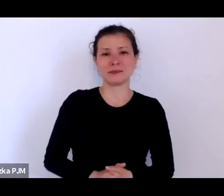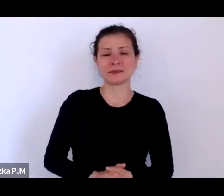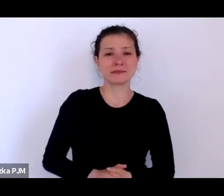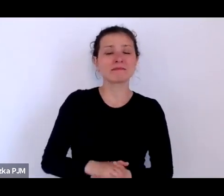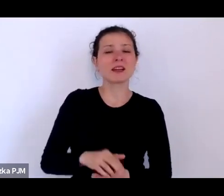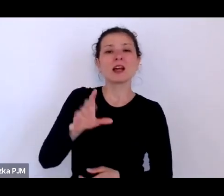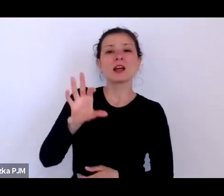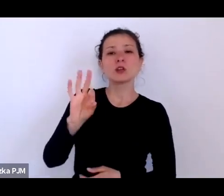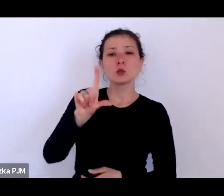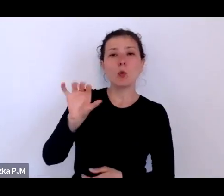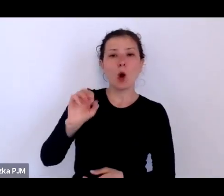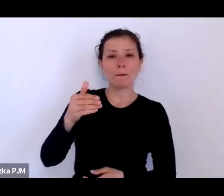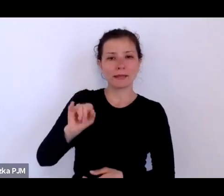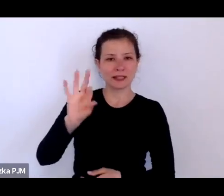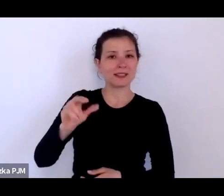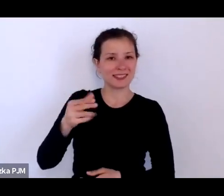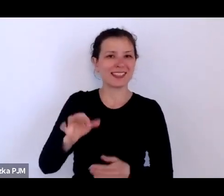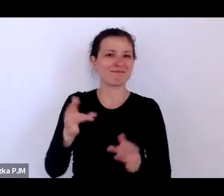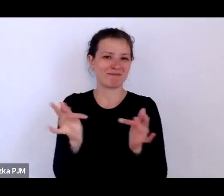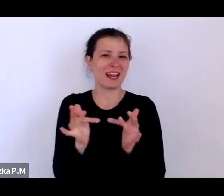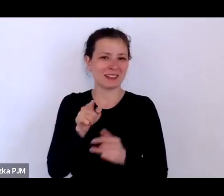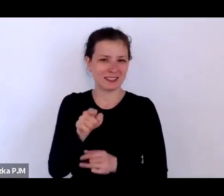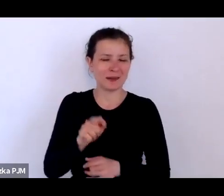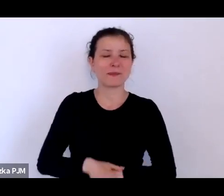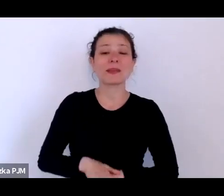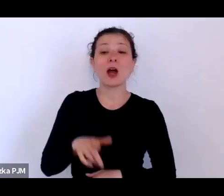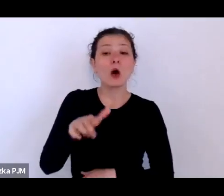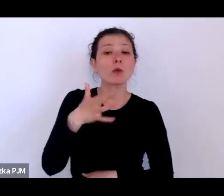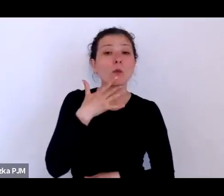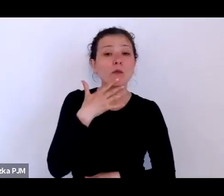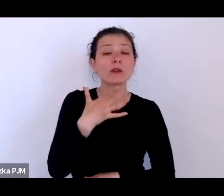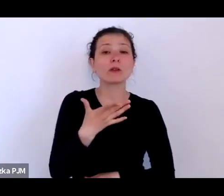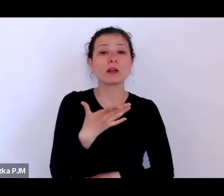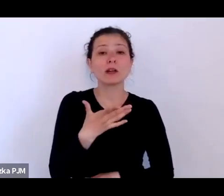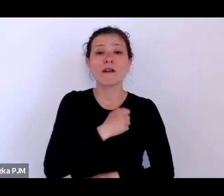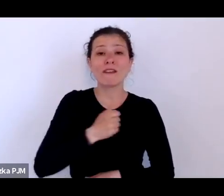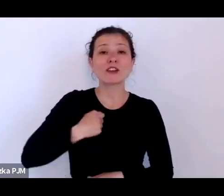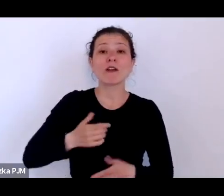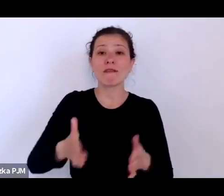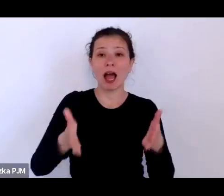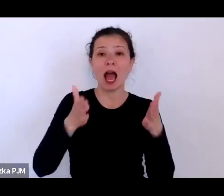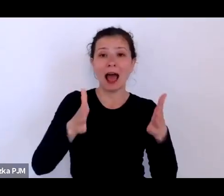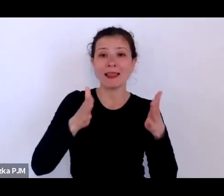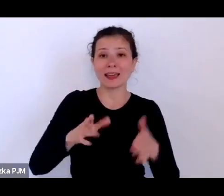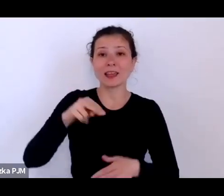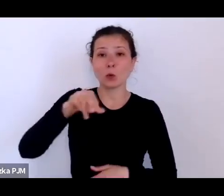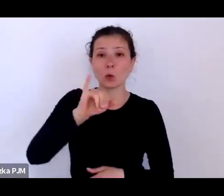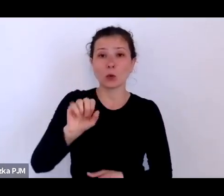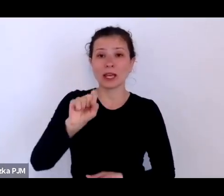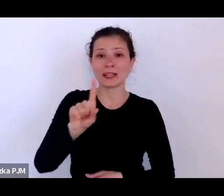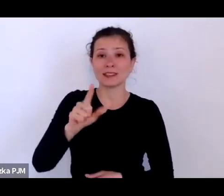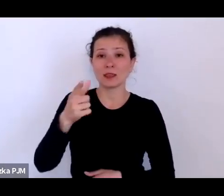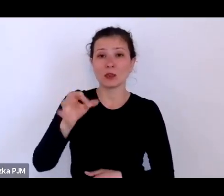kiedy mówił, że na rogu Alei Ujazdowskich i Marszałkowskiej